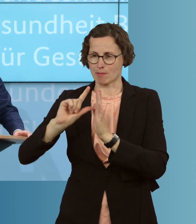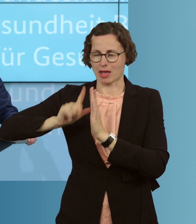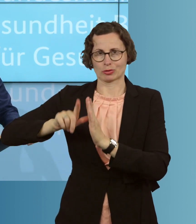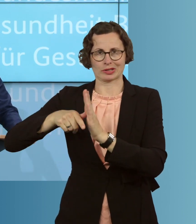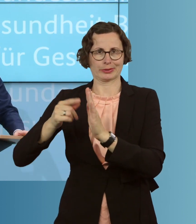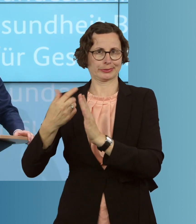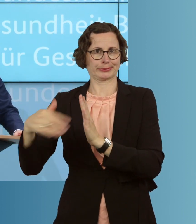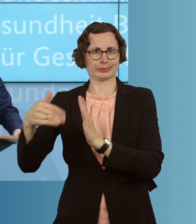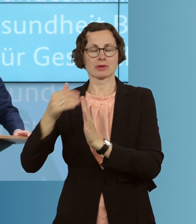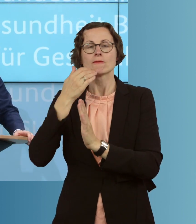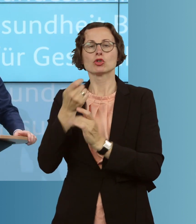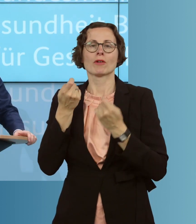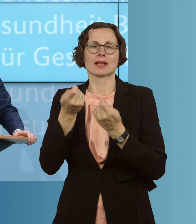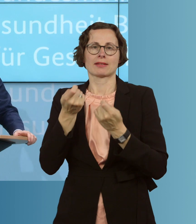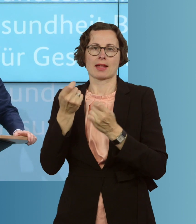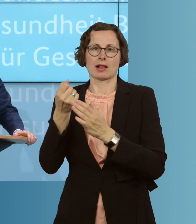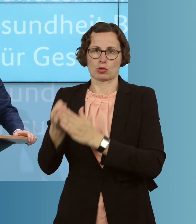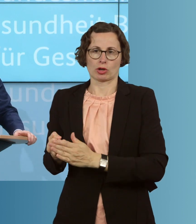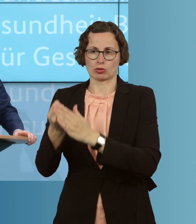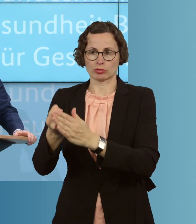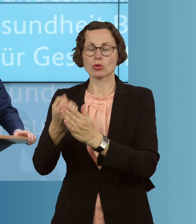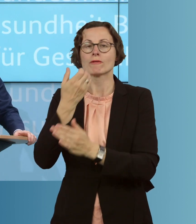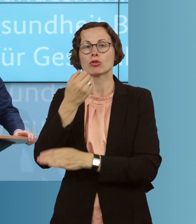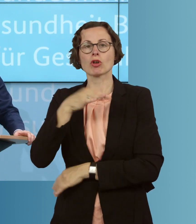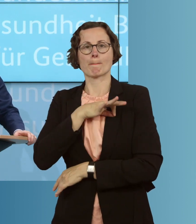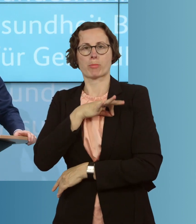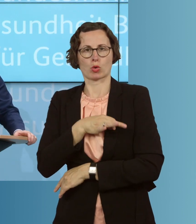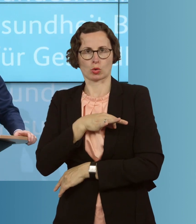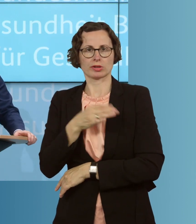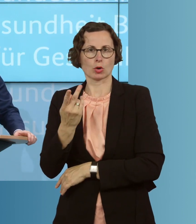auch finanziell unterstützen und einen Bonus, eine Prämie, zahlen. Diese Prämie